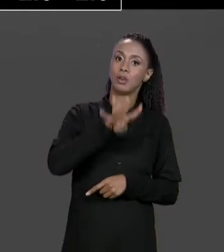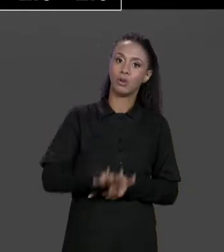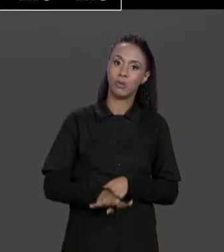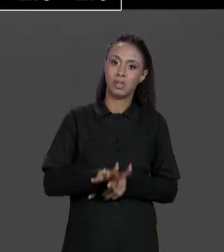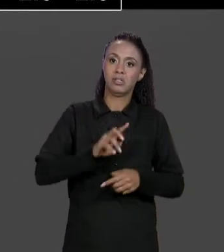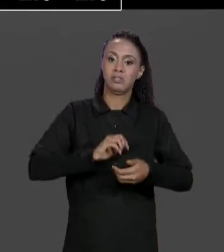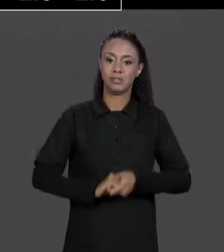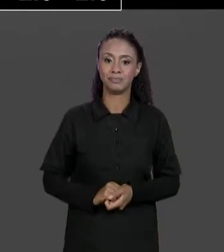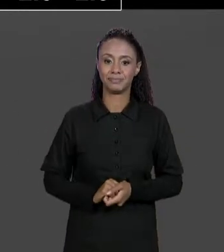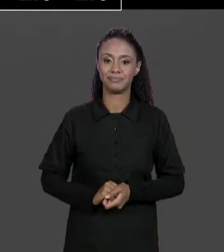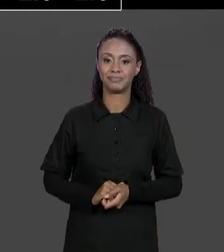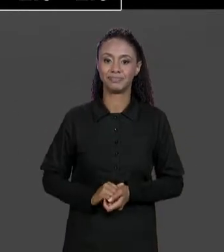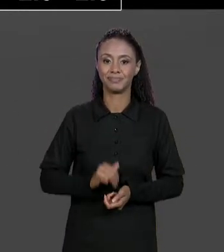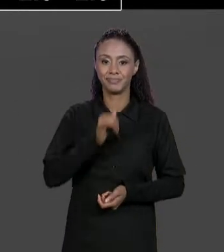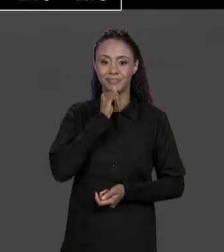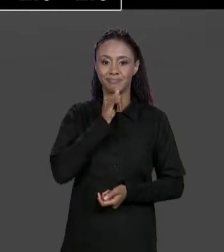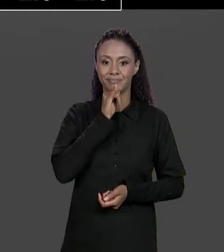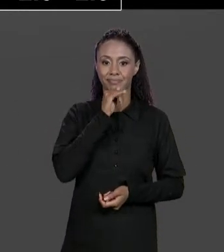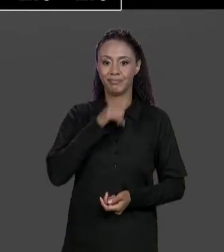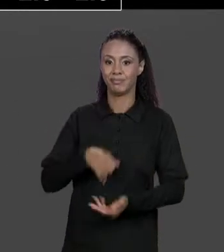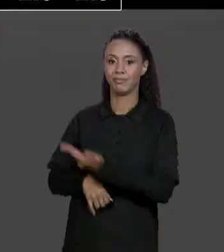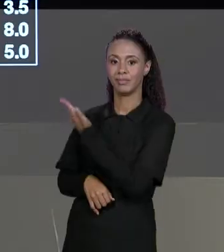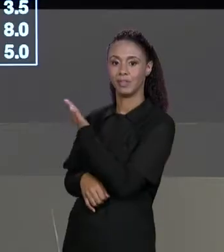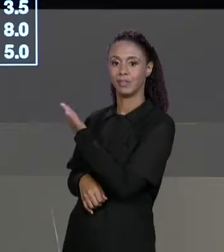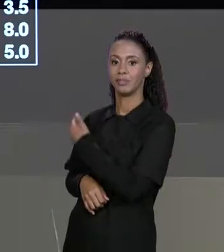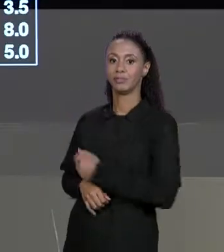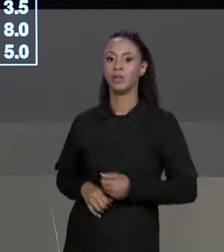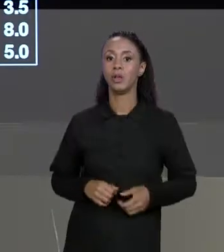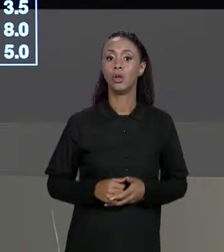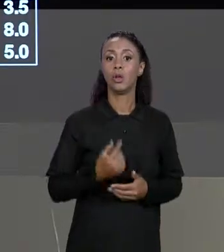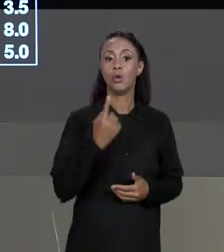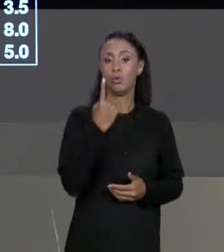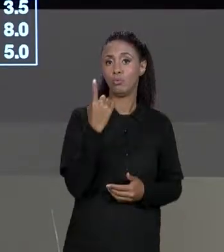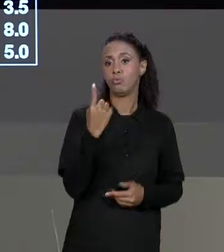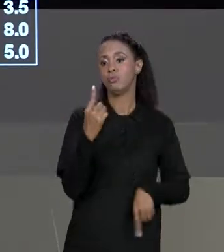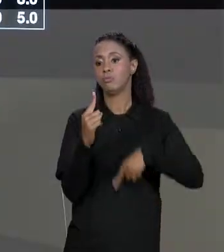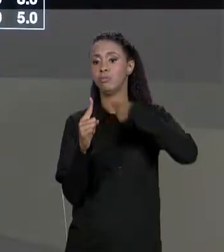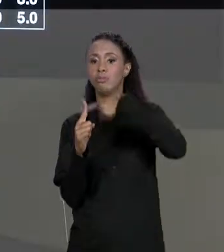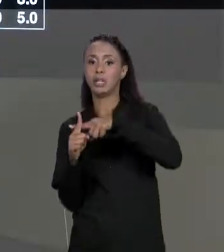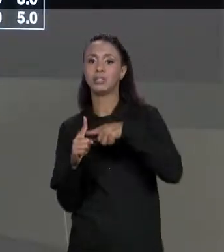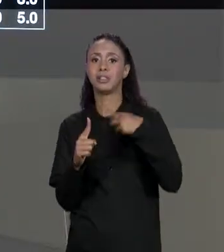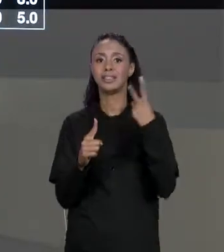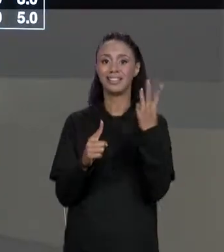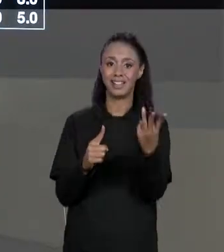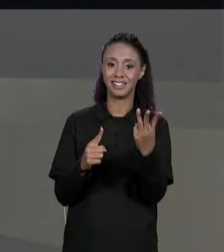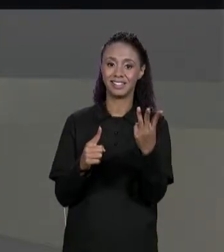POR EXEMPLO, "1 MAIS 3" VAI DAR 4 AQUI POR ISSO ESSE 4. COMO QUE A GENTE IMPLEMENTA